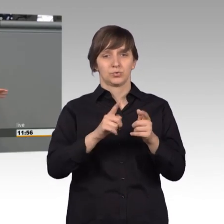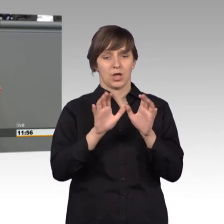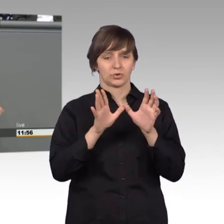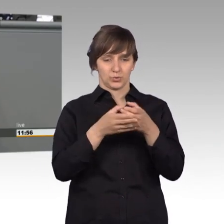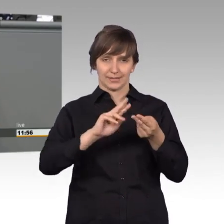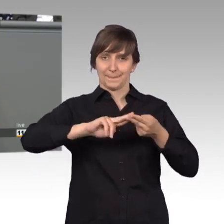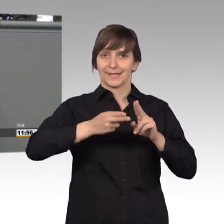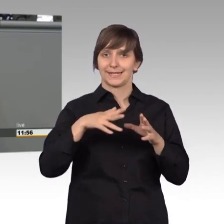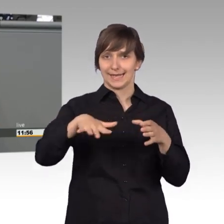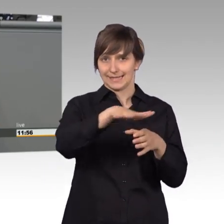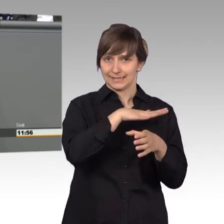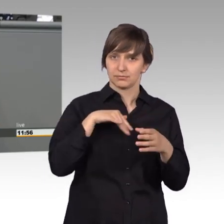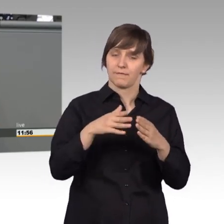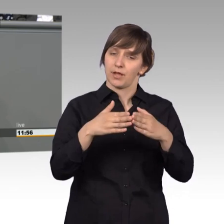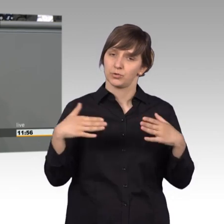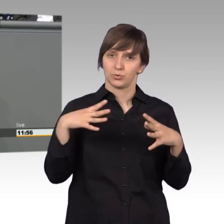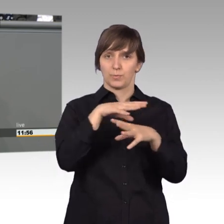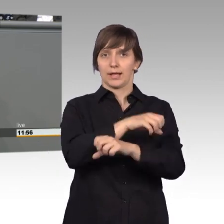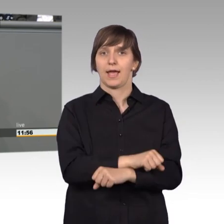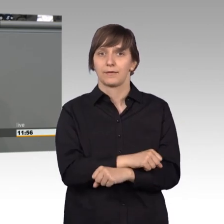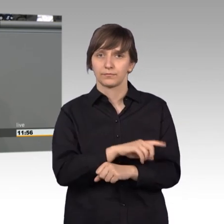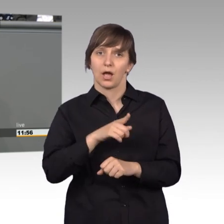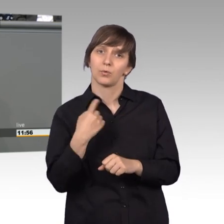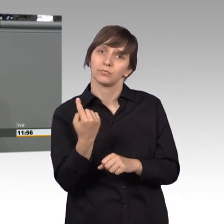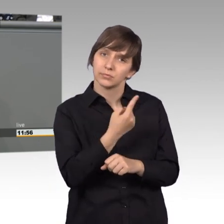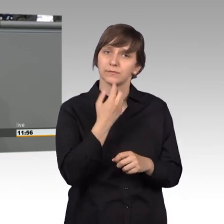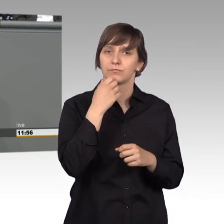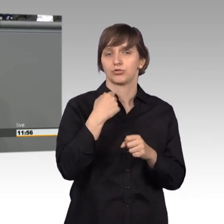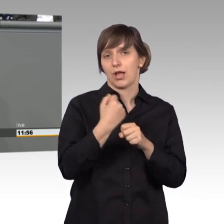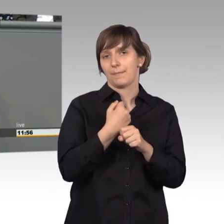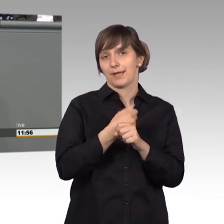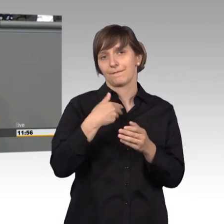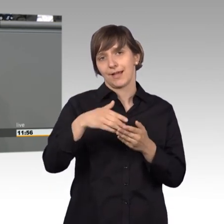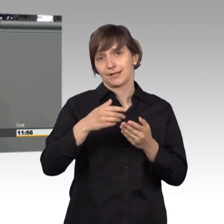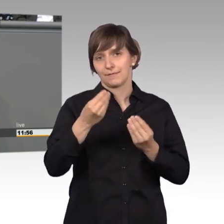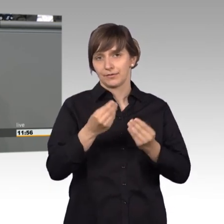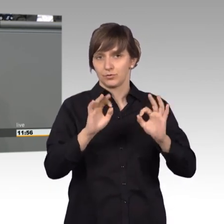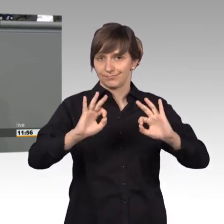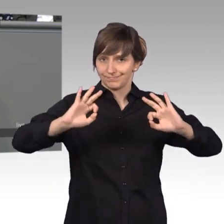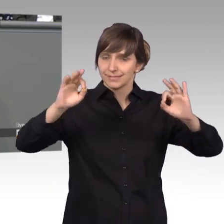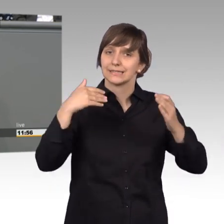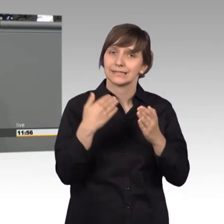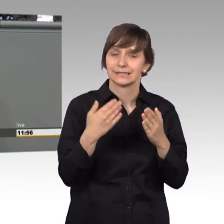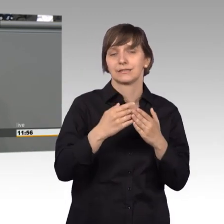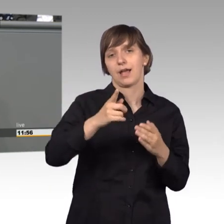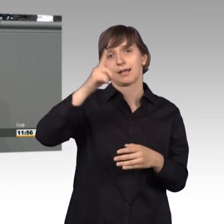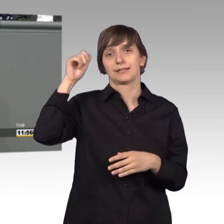Fraktionsübergreifend auch unsere Arbeit qualifizieren wollen hatten wir im Mai vergangenen Jahres eine Sachverständigenanhörung